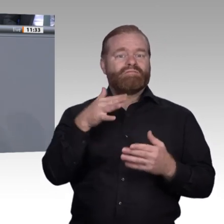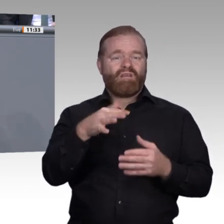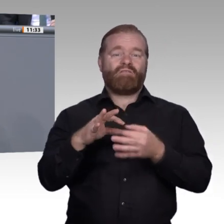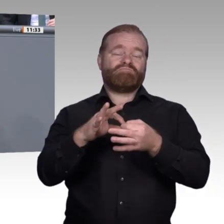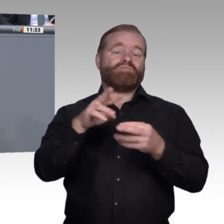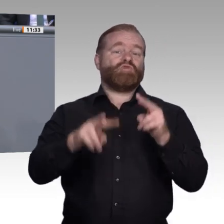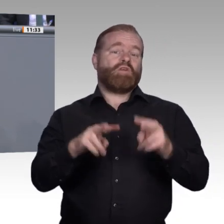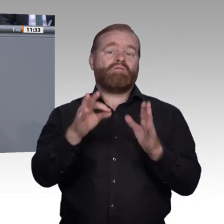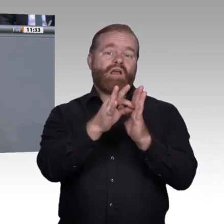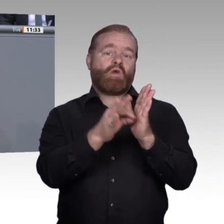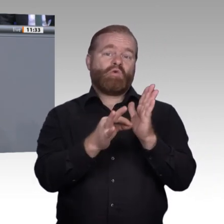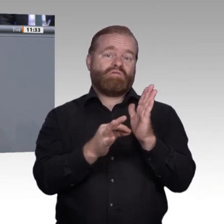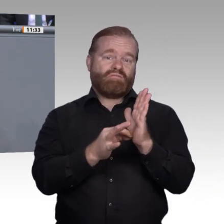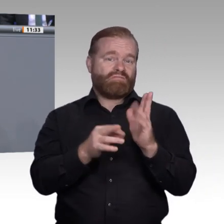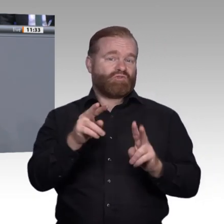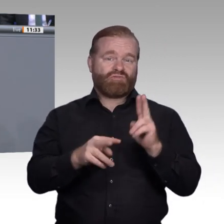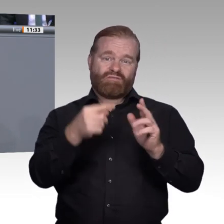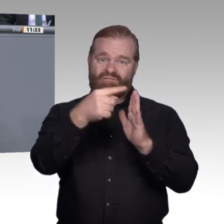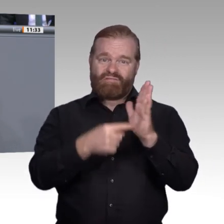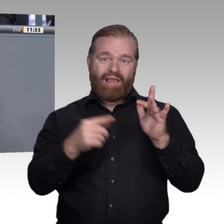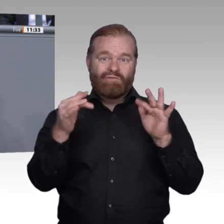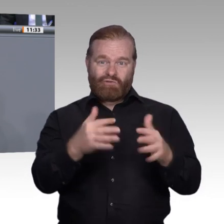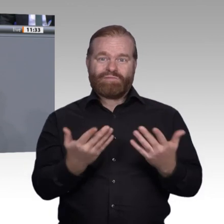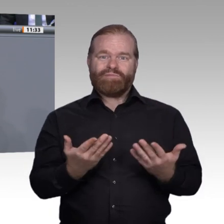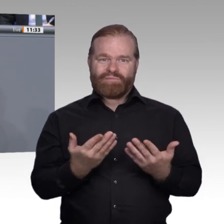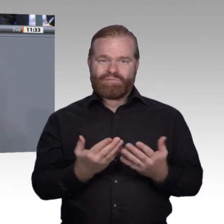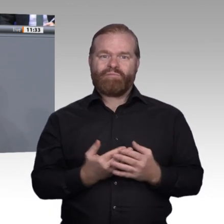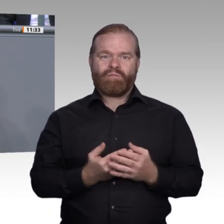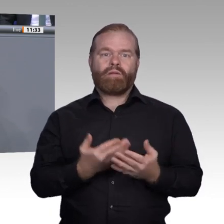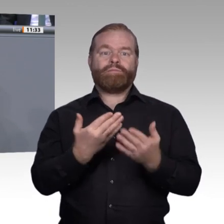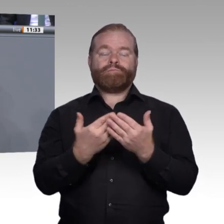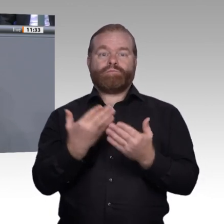wie gut es uns gelingt, die berufliche Bildung in der Zukunft auch digital zu gestalten,